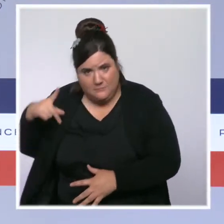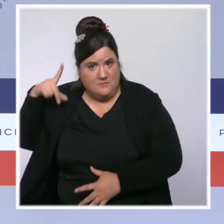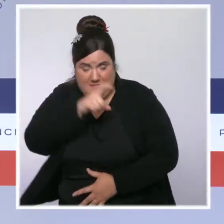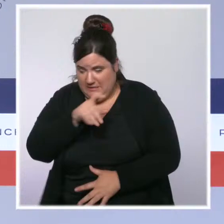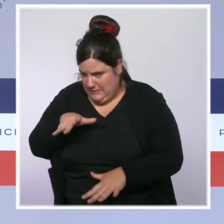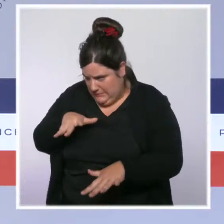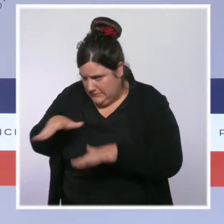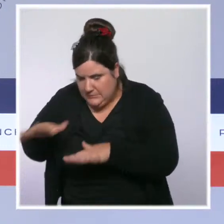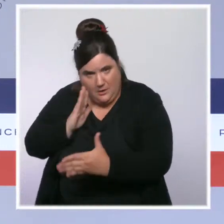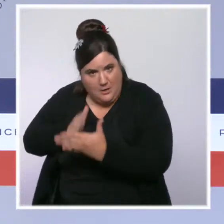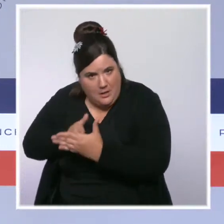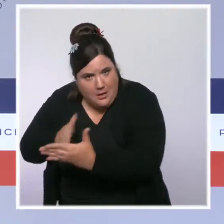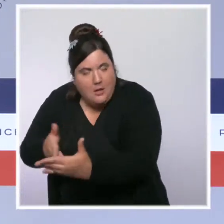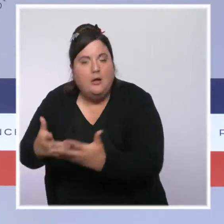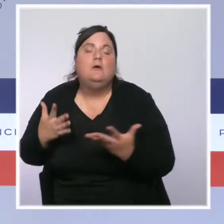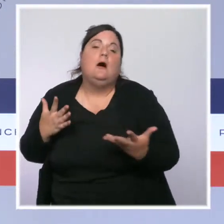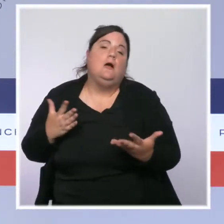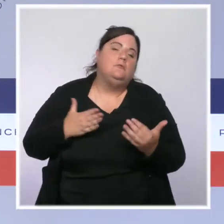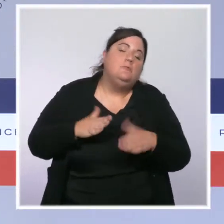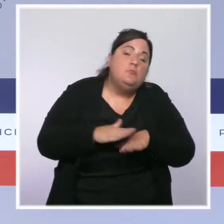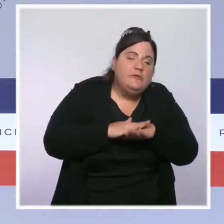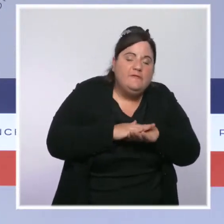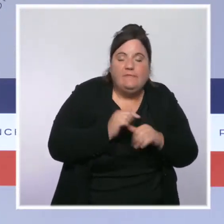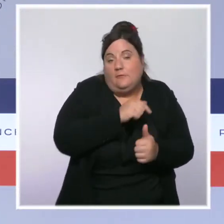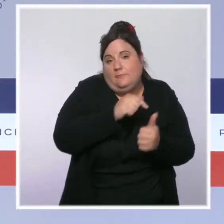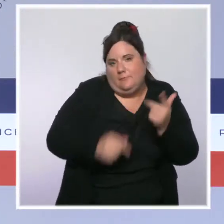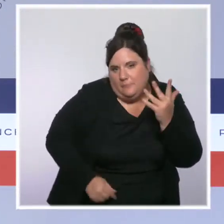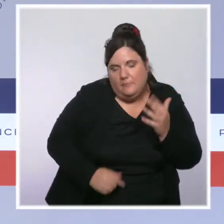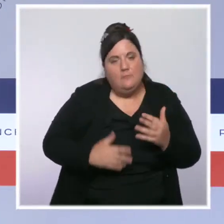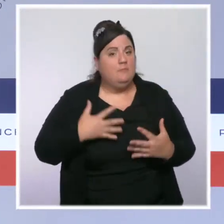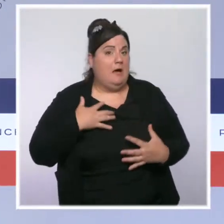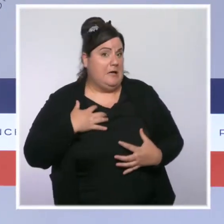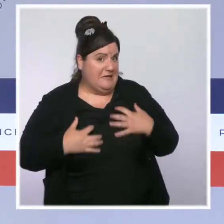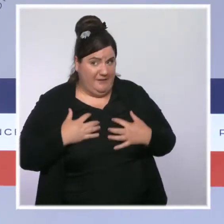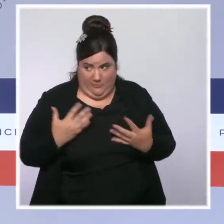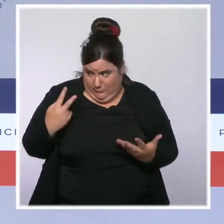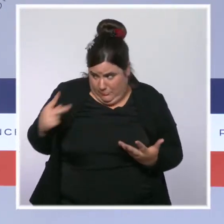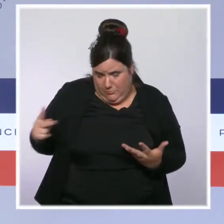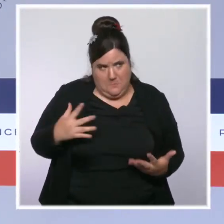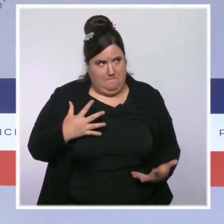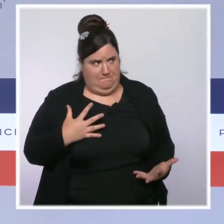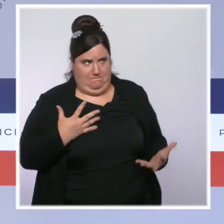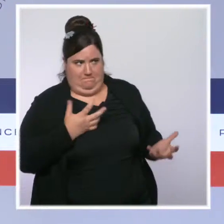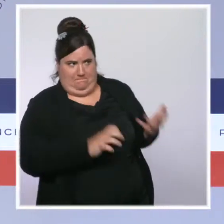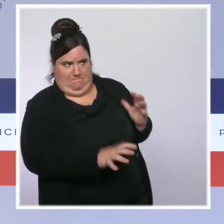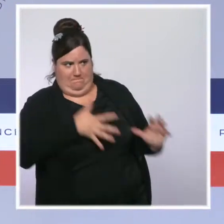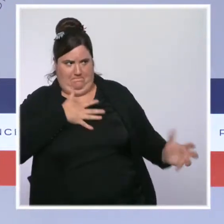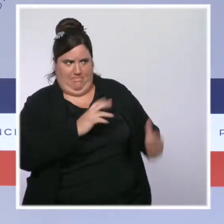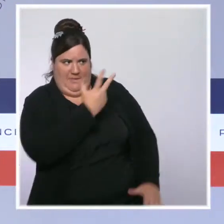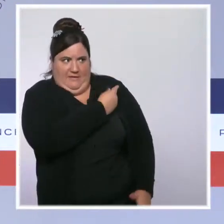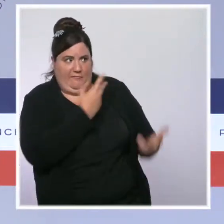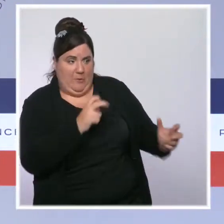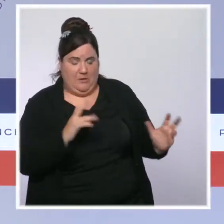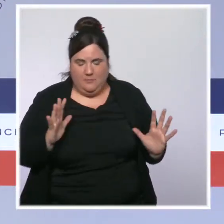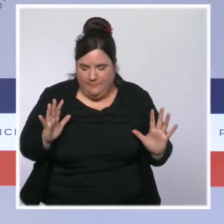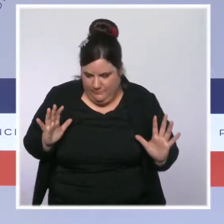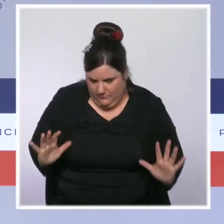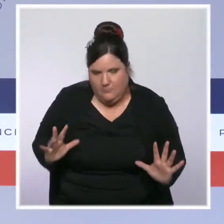Soit parce que leur hésitation est très forte et qu'ils ne souhaitent pas se faire vacciner. Dans ce cas-là, le travail de pédagogie et